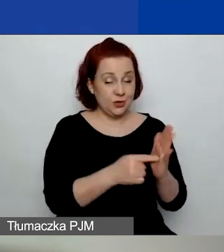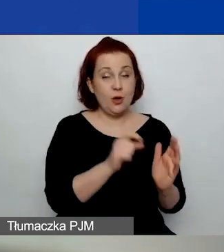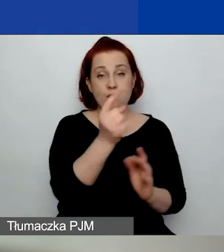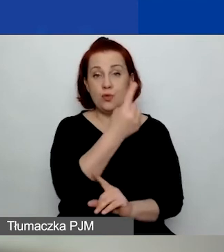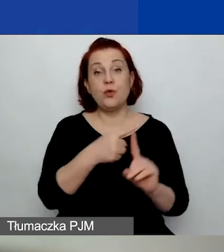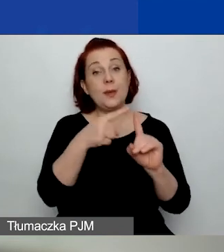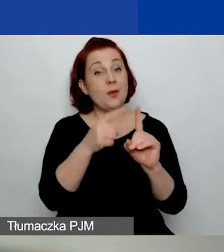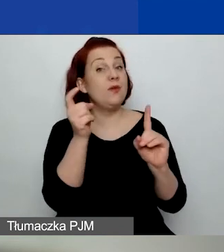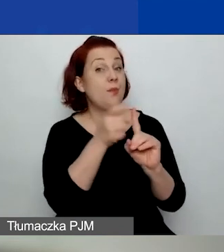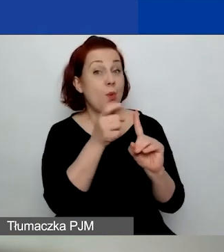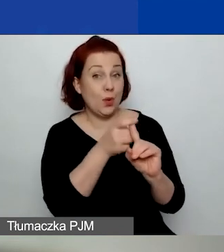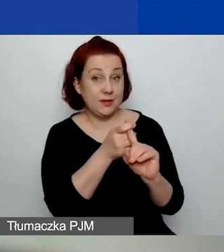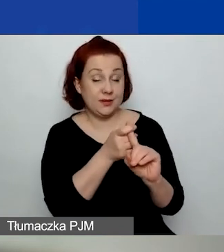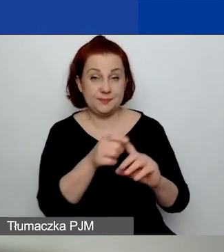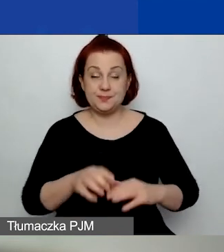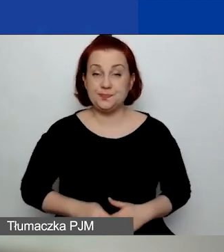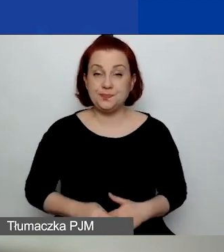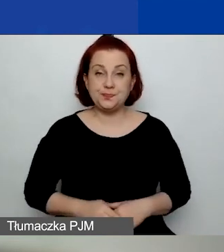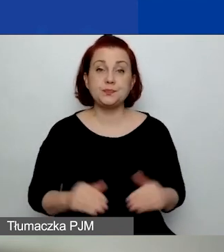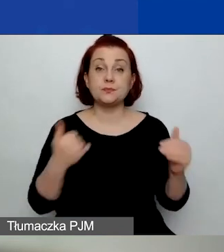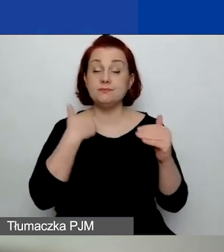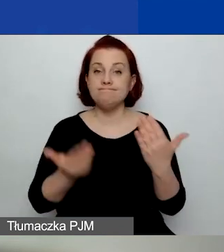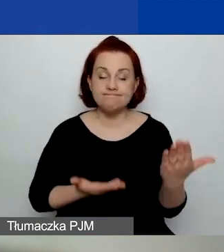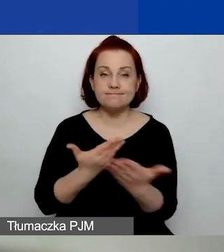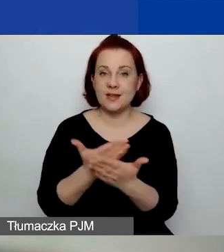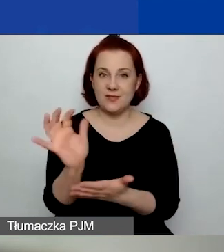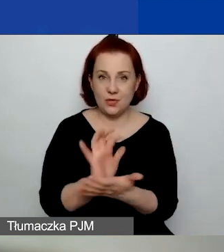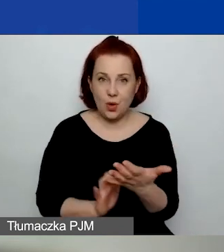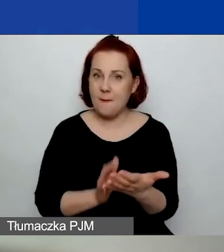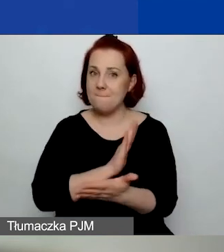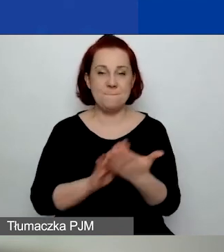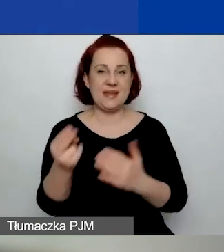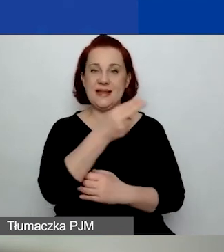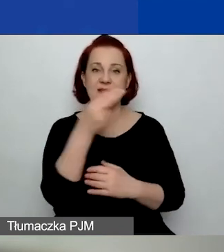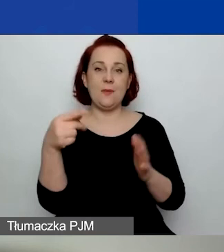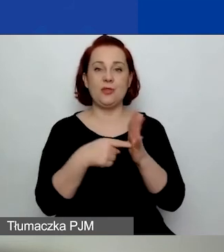Natomiast można złożyć wniosek bez tematu o znaczeniu szczególnym.